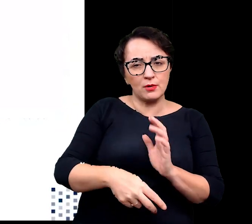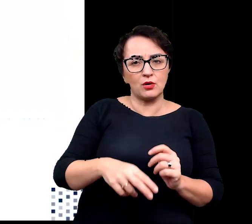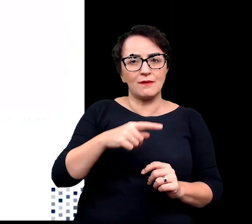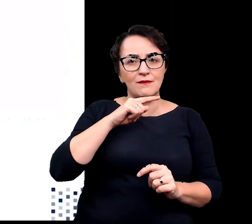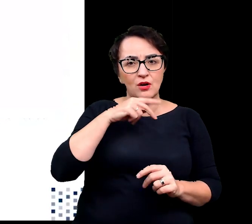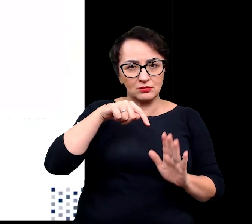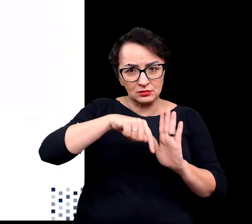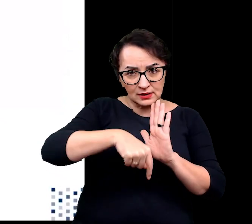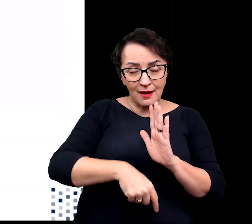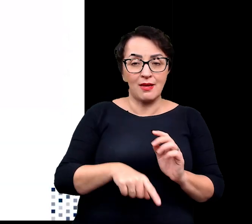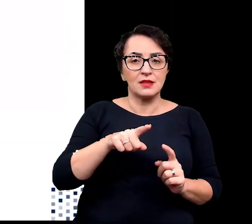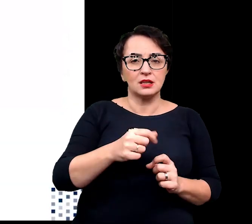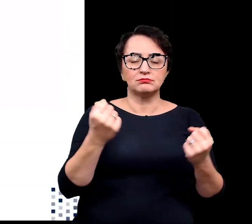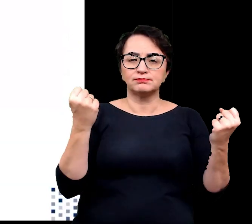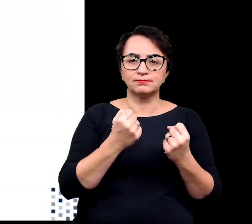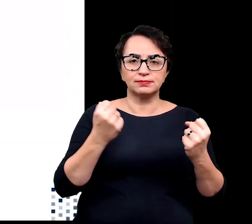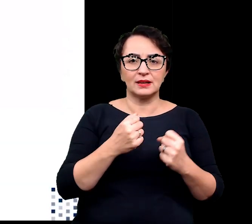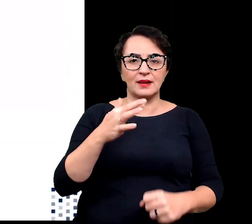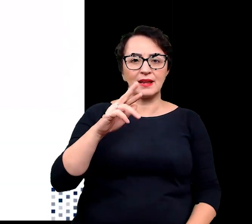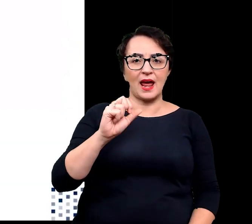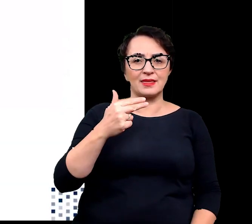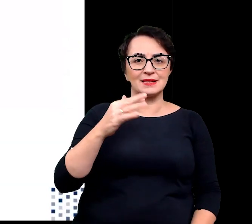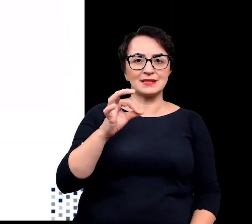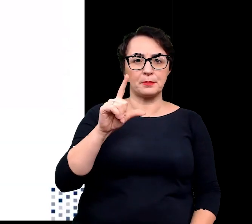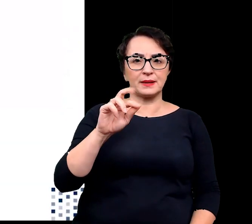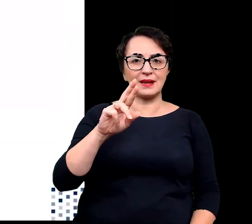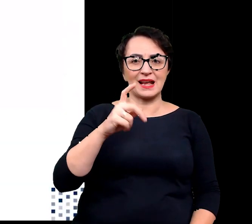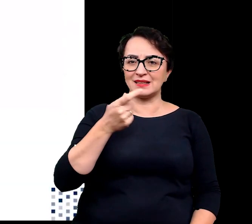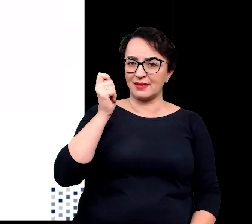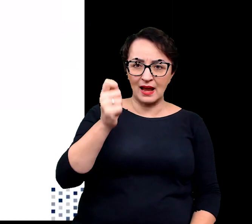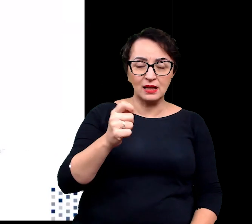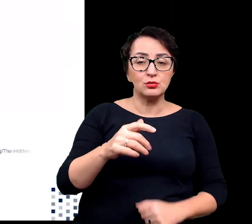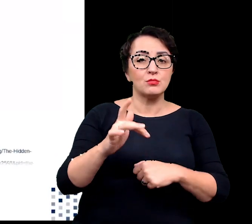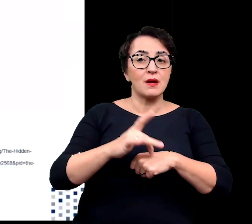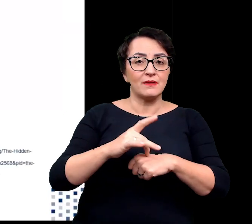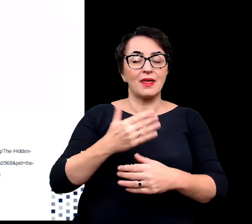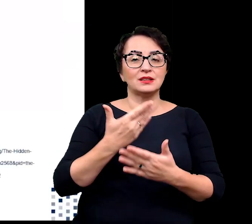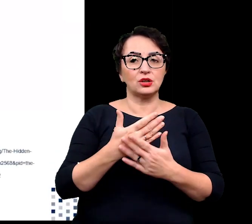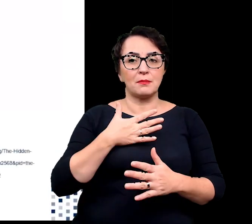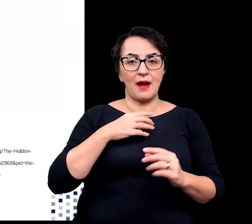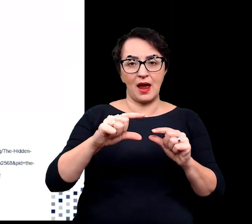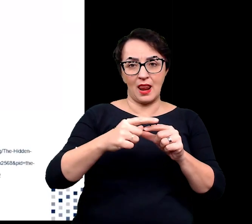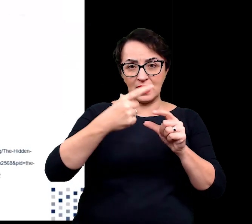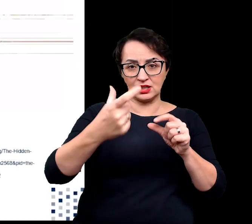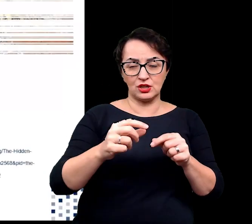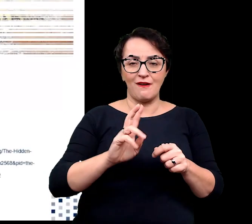oraz silnym ograniczeniem transpiracji w wyniku pokrycia liści grubą warstwą